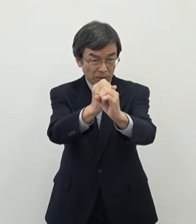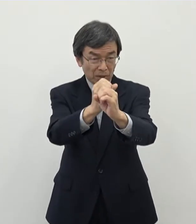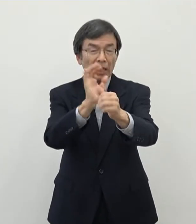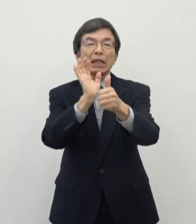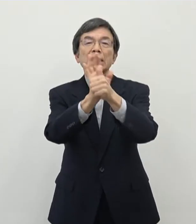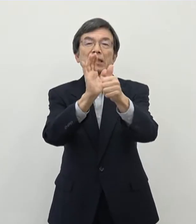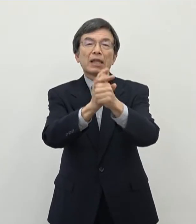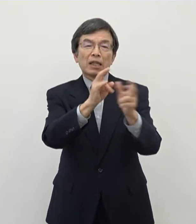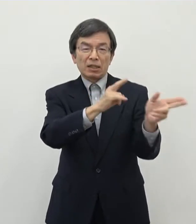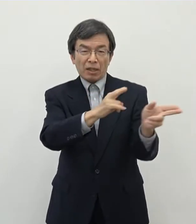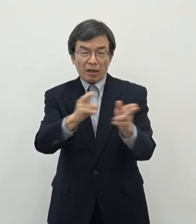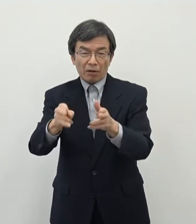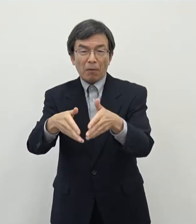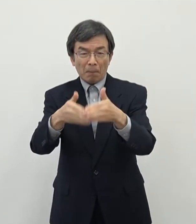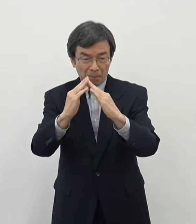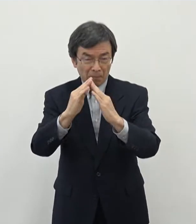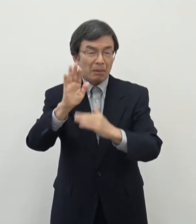こととなりました 同様の取り組みがですね